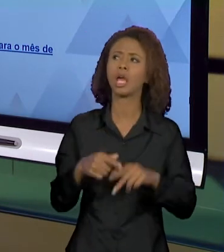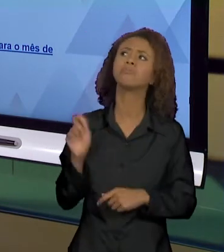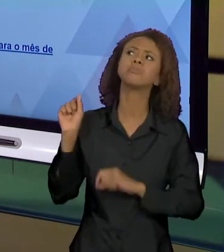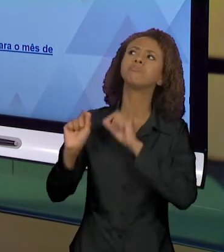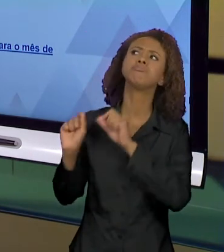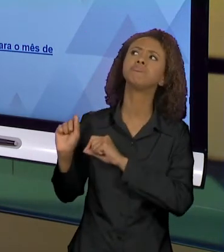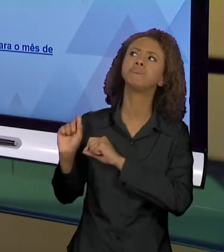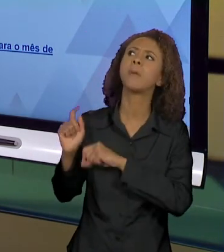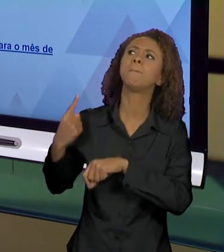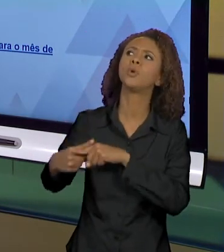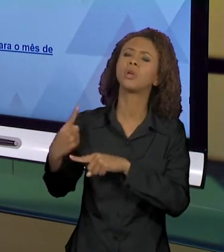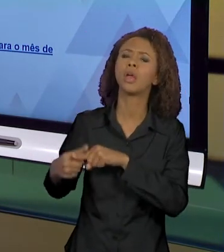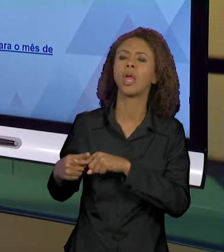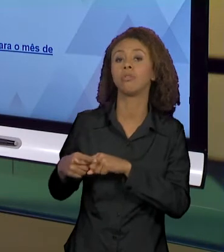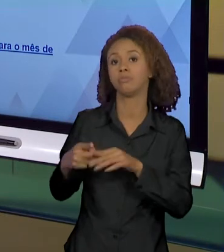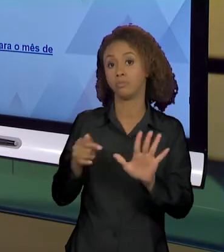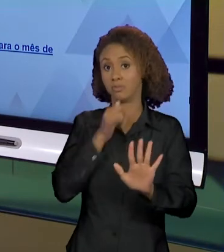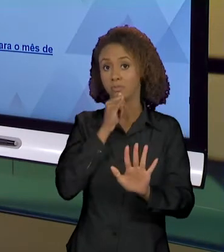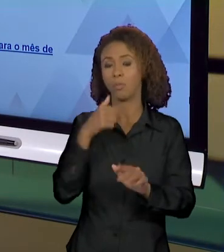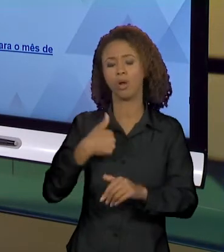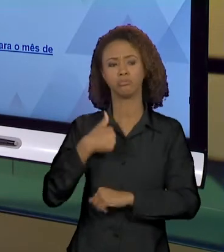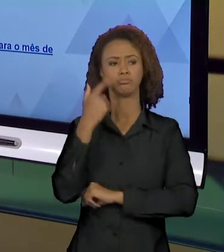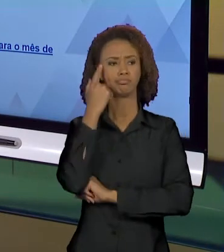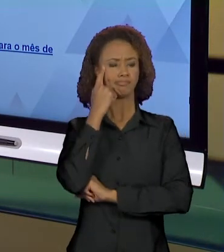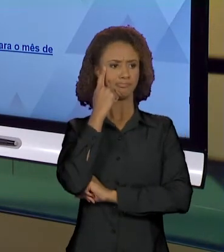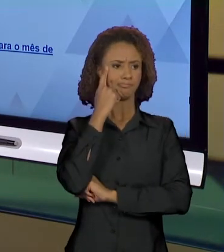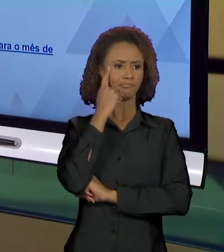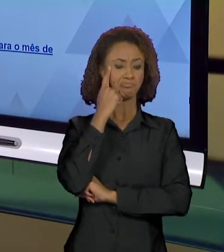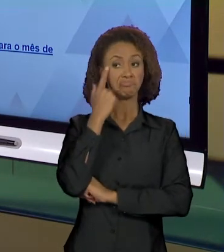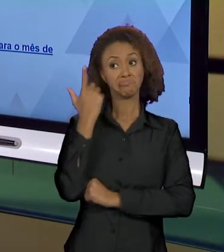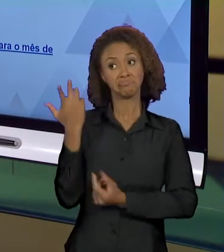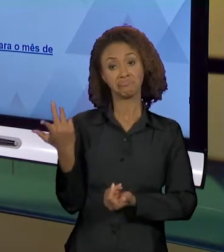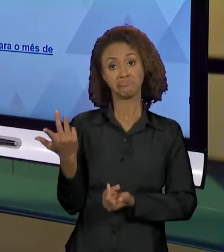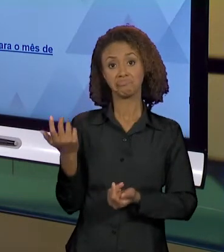EU POSSO PENSAR AÍ EM UMA SUPOSTA NEUTRALIDADE,